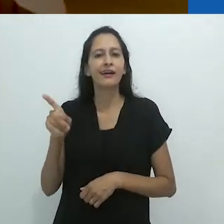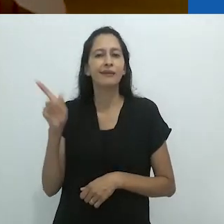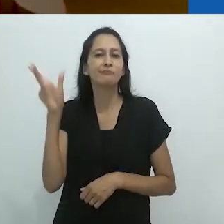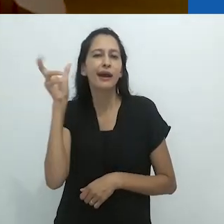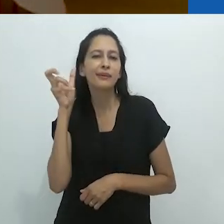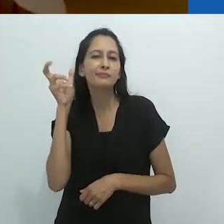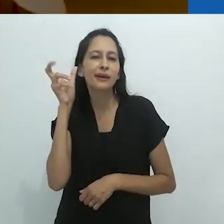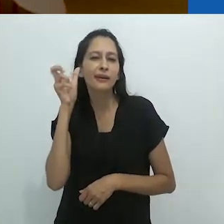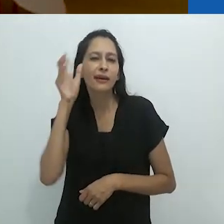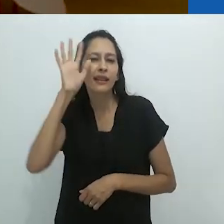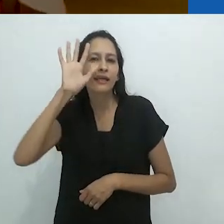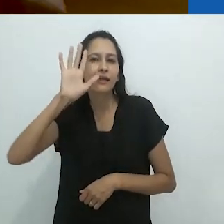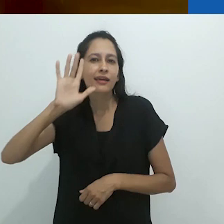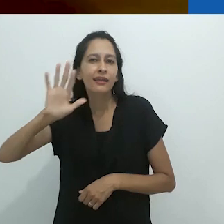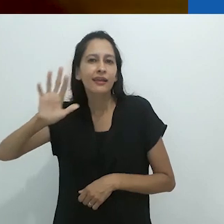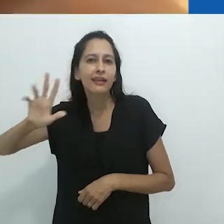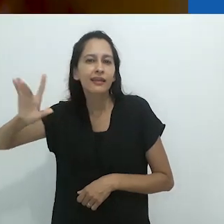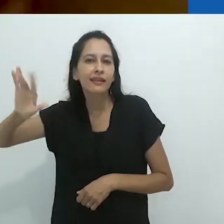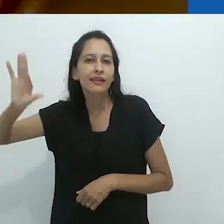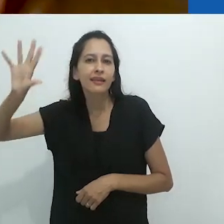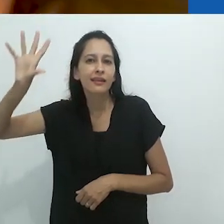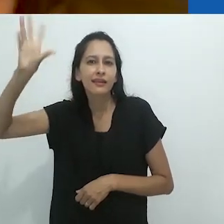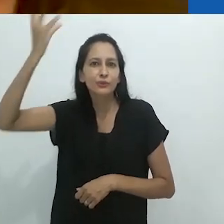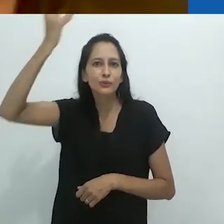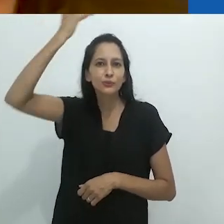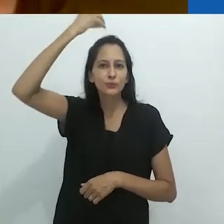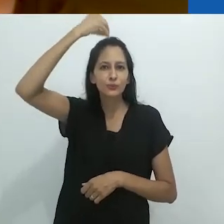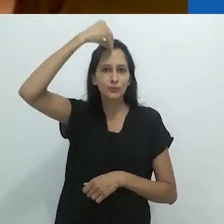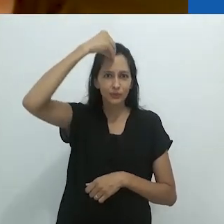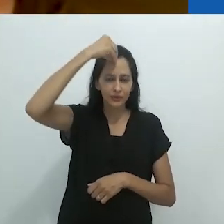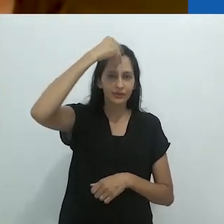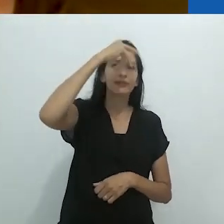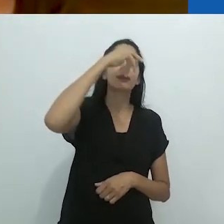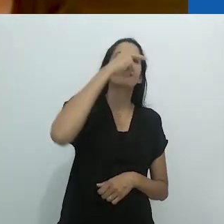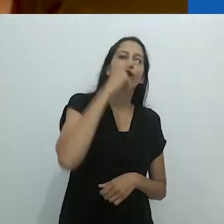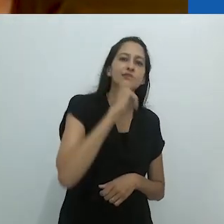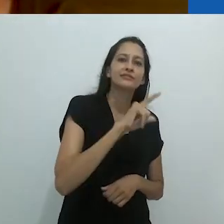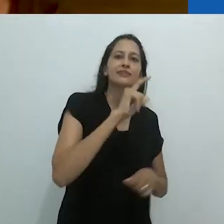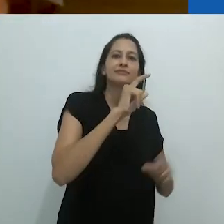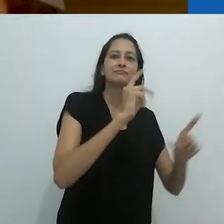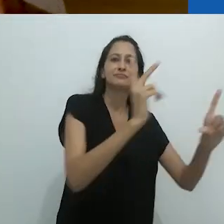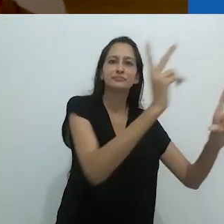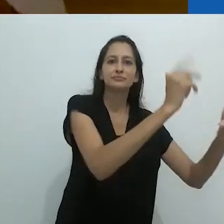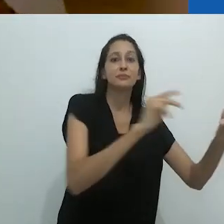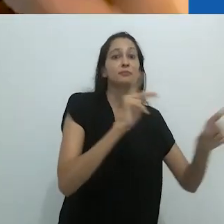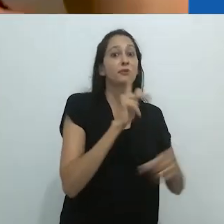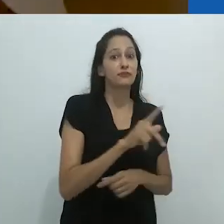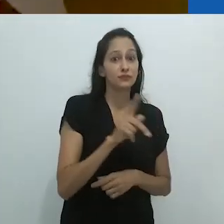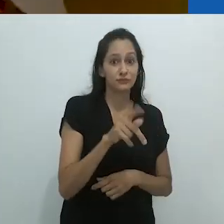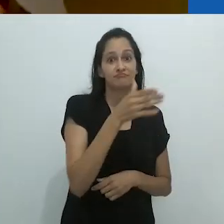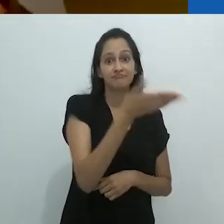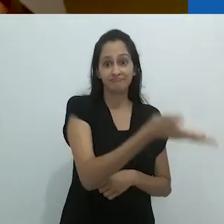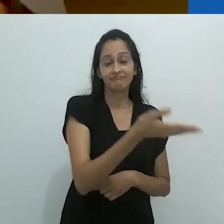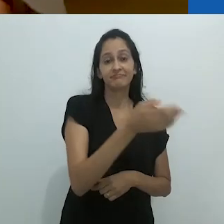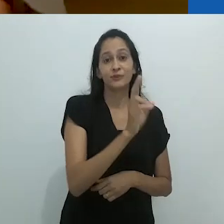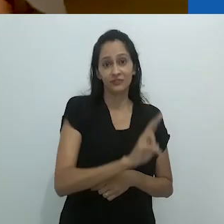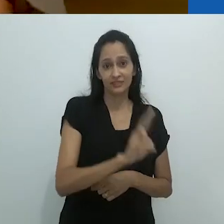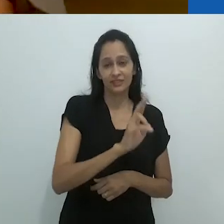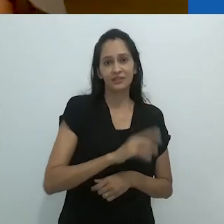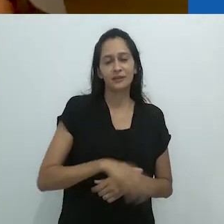Ele saiu do rádio. Ele era um professor universitário de zoologia.